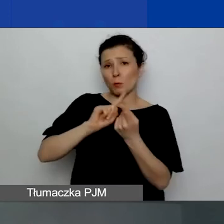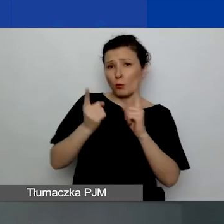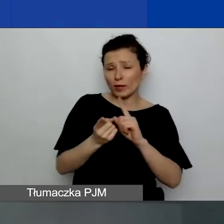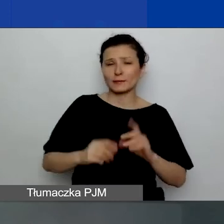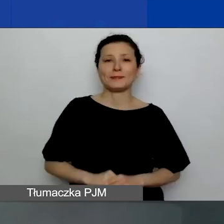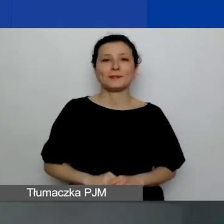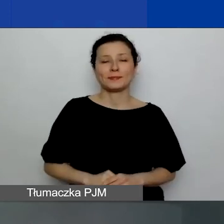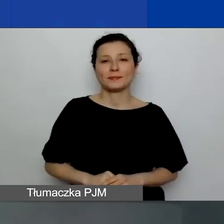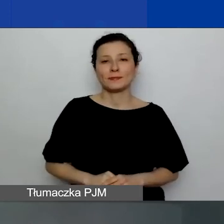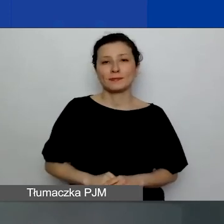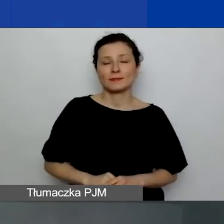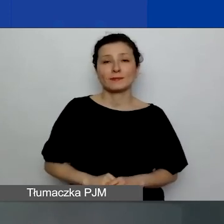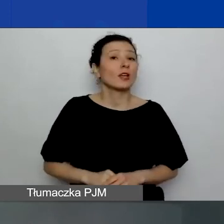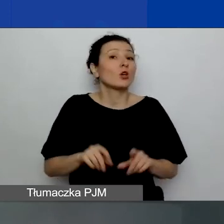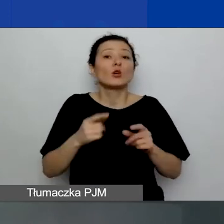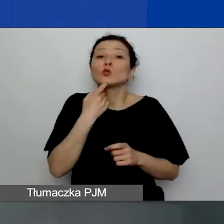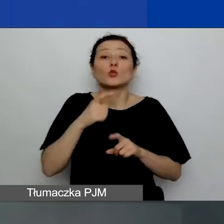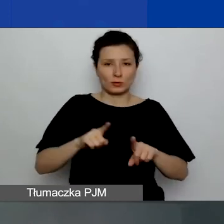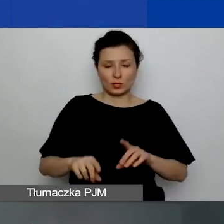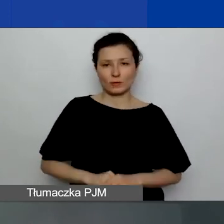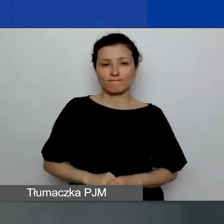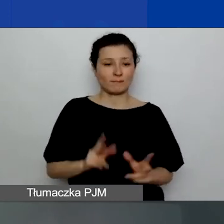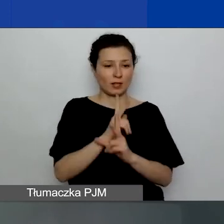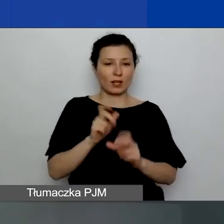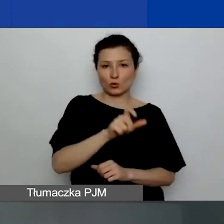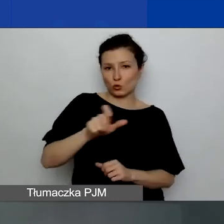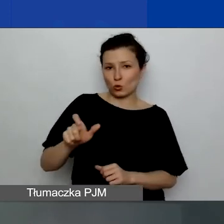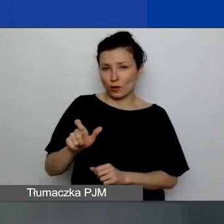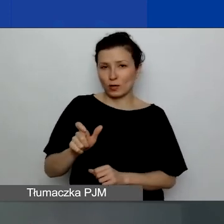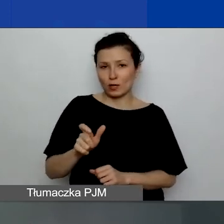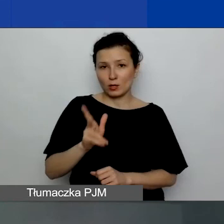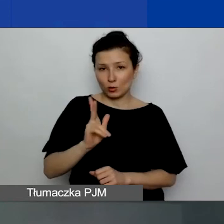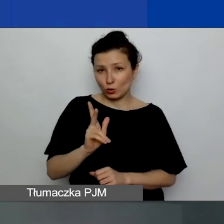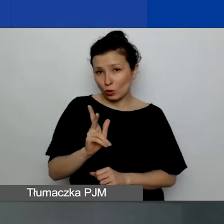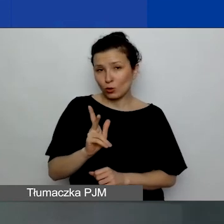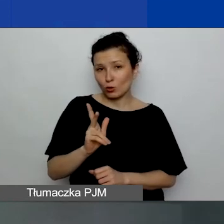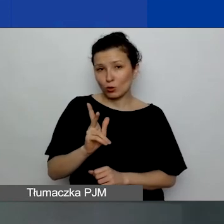Będzie to oznaczało, że każda osoba, która będzie miała taką potrzebę,